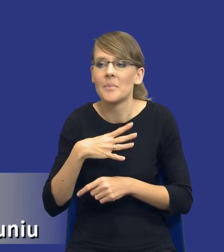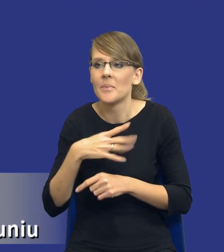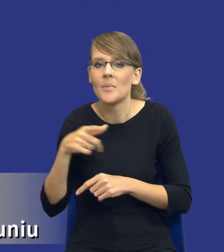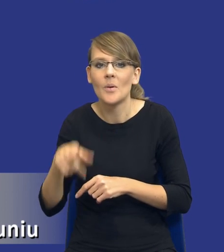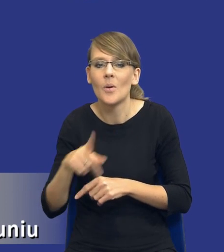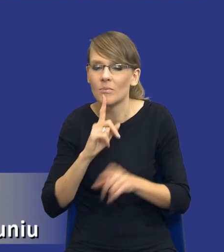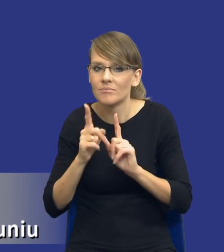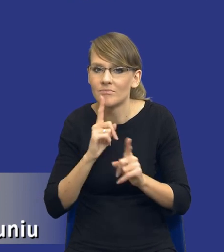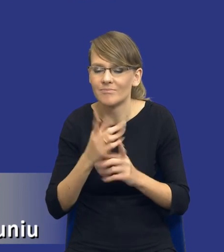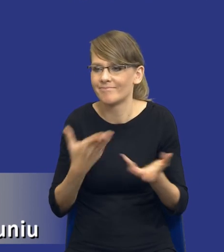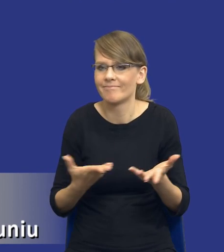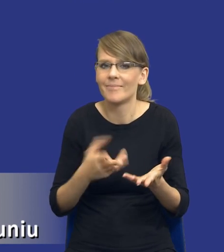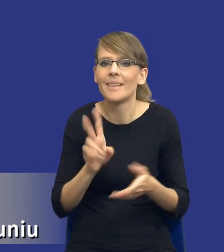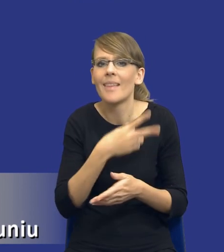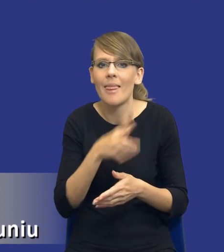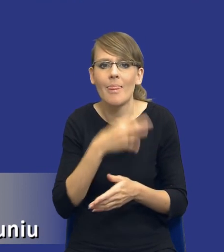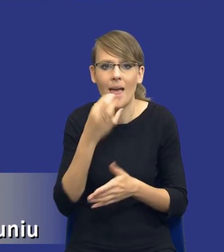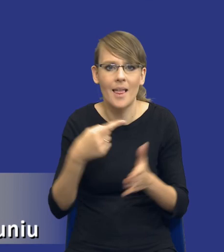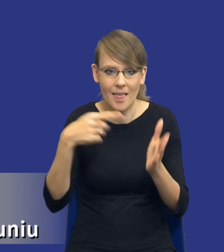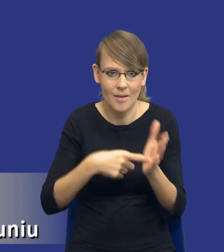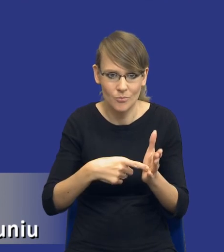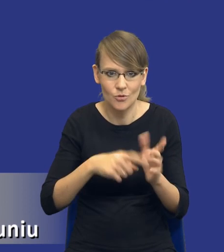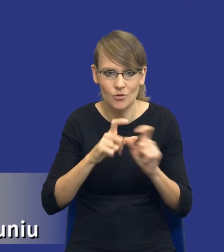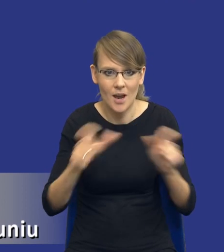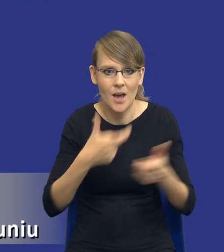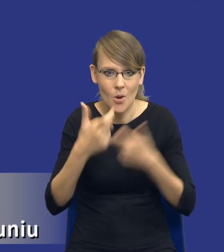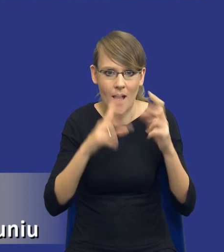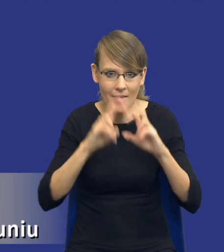właśnie, kiedy jest najlepszy moment do sporządzania tej analizy, czy powinno być